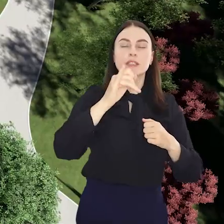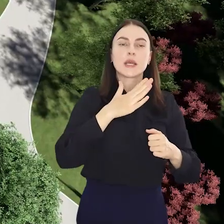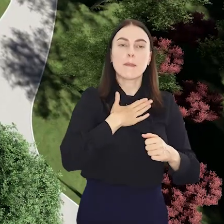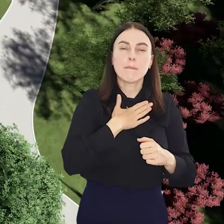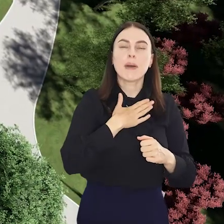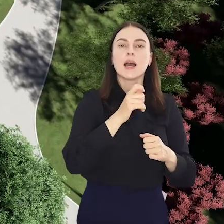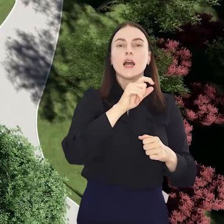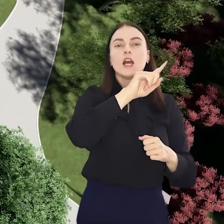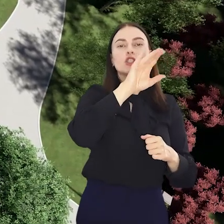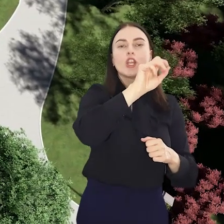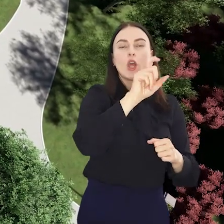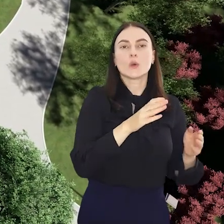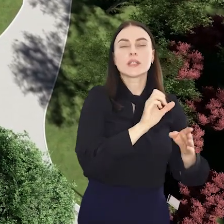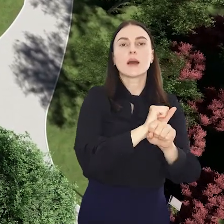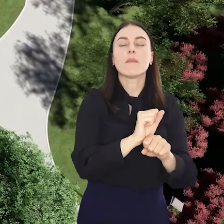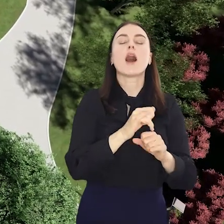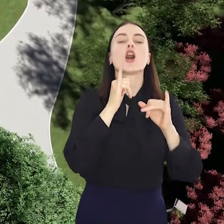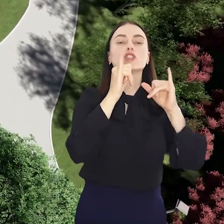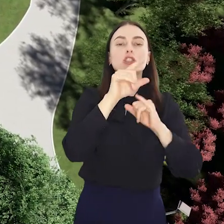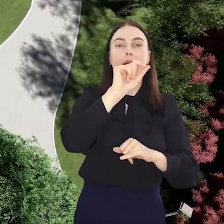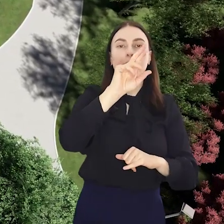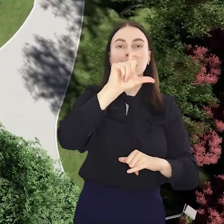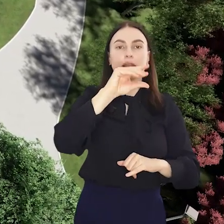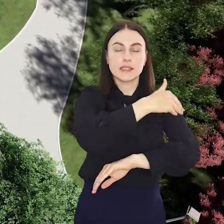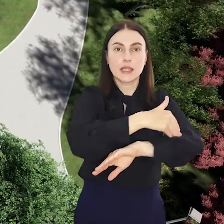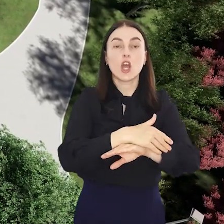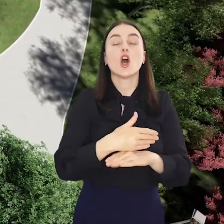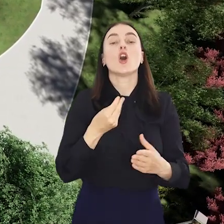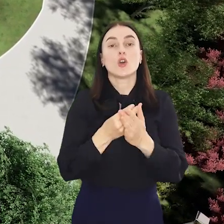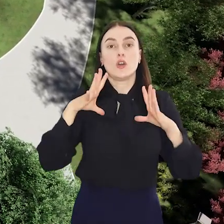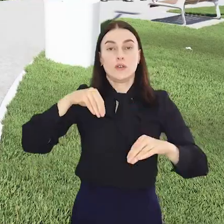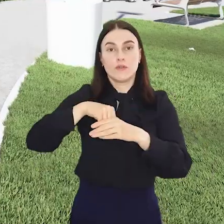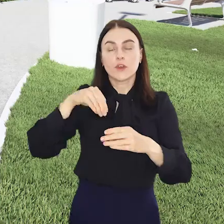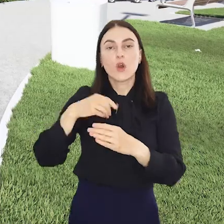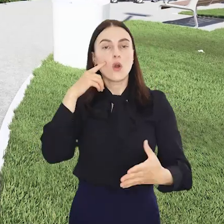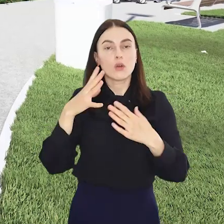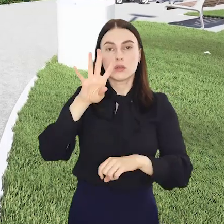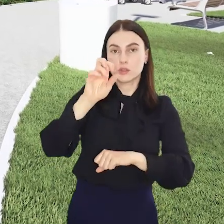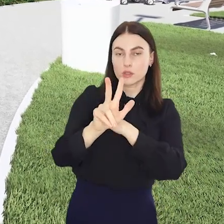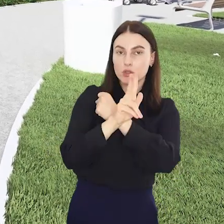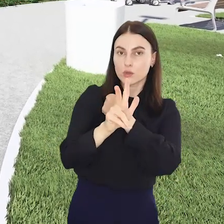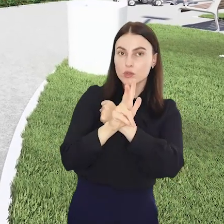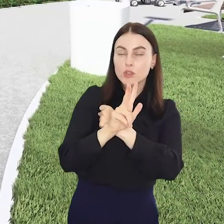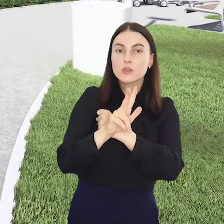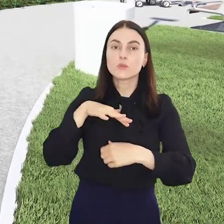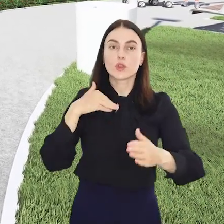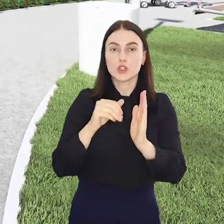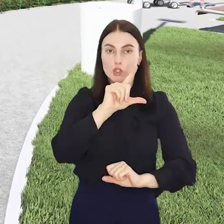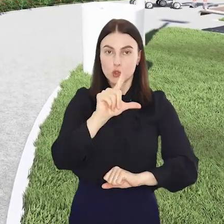się wzdłuż Ślęzy i granicy Kleciny z osiedlem Krzyki-Partynice. Koszt inwestycji to około 480 tys. zł.